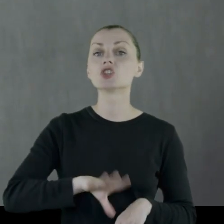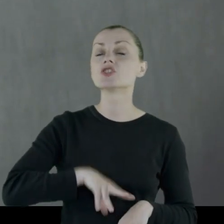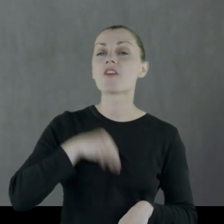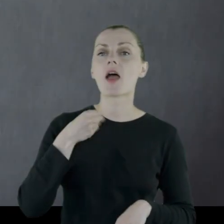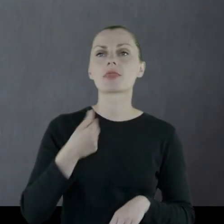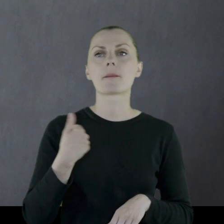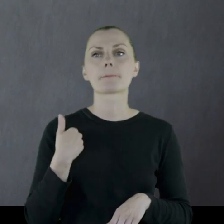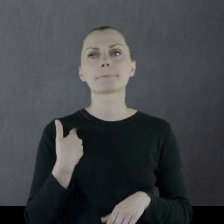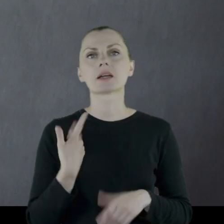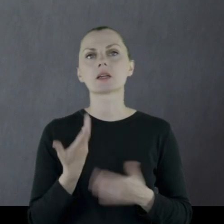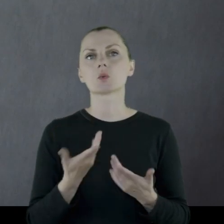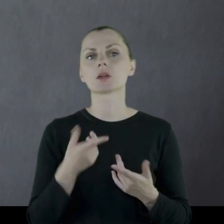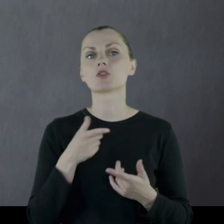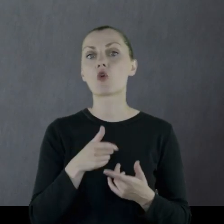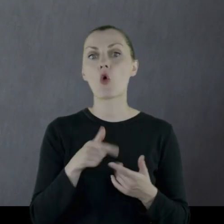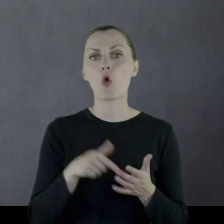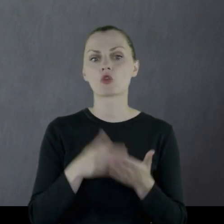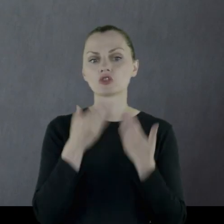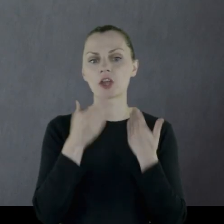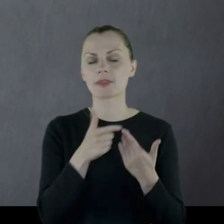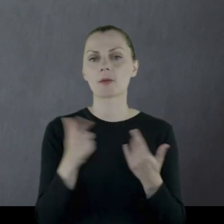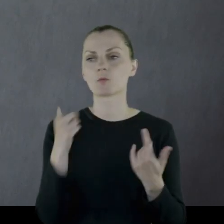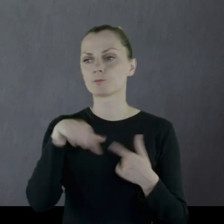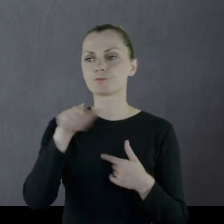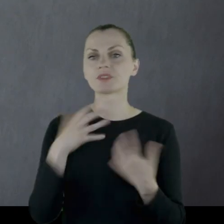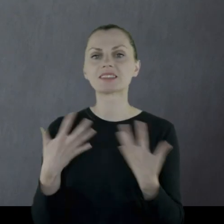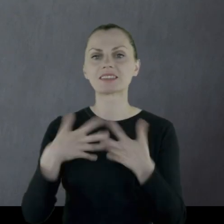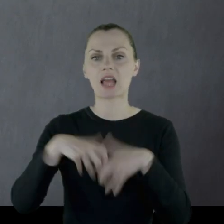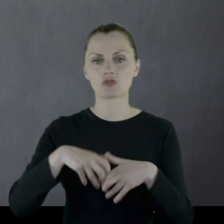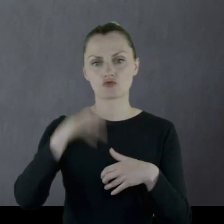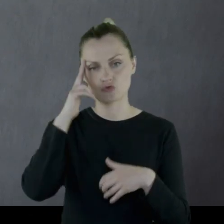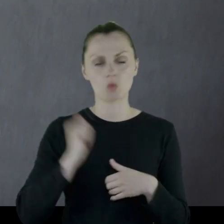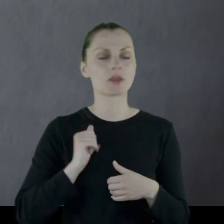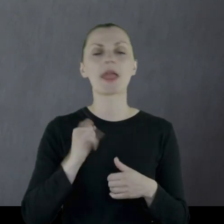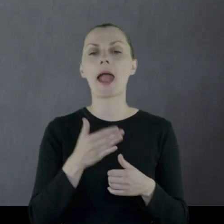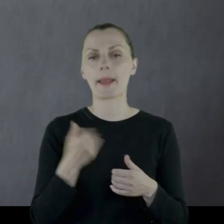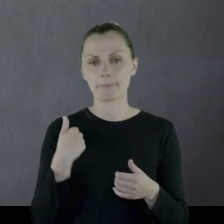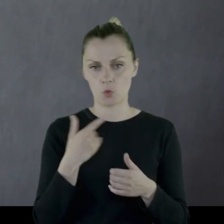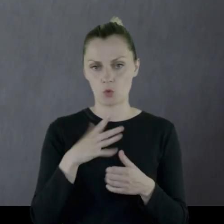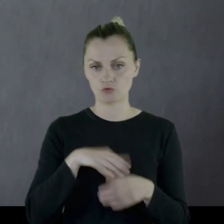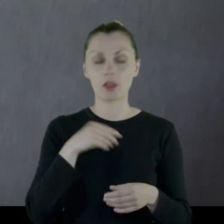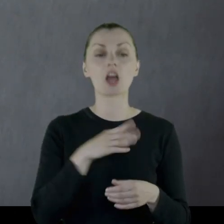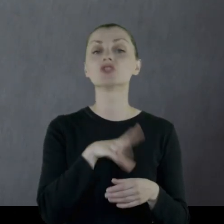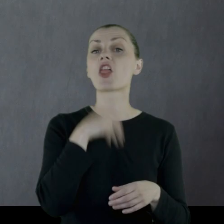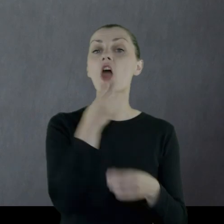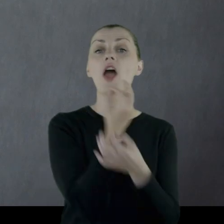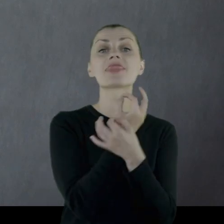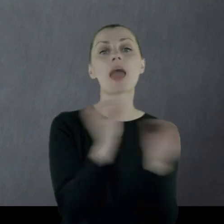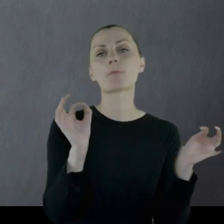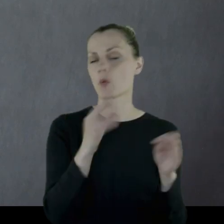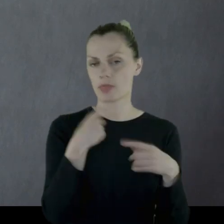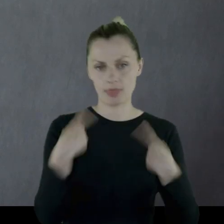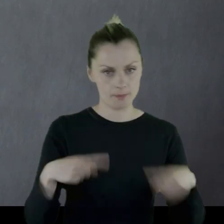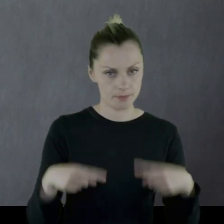Święta były czymś jednoczącym żołnierzy. No i jakie były święta... Przede wszystkim nie było Święta Niepodległości.